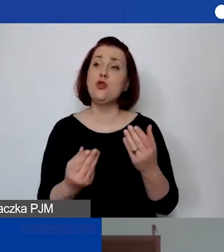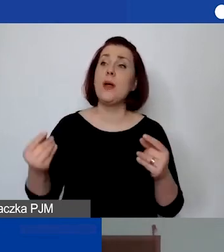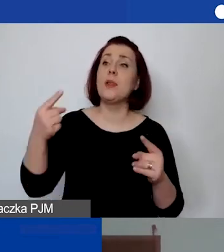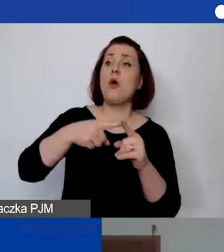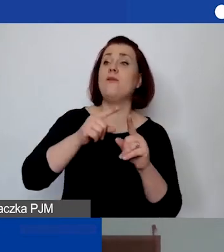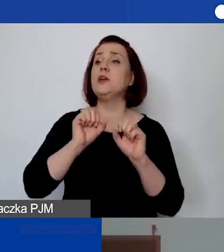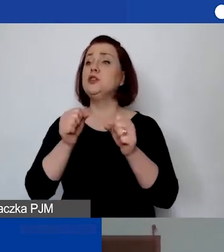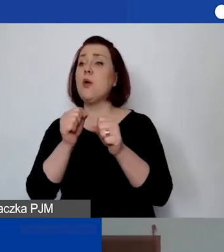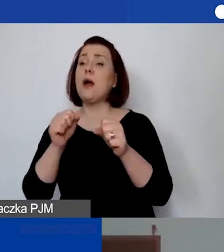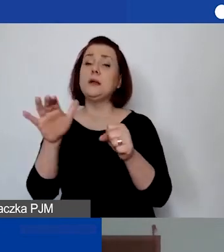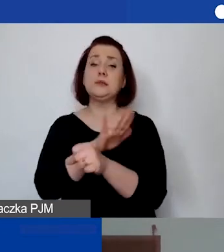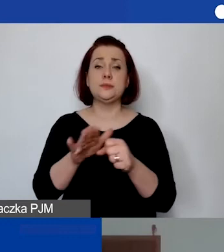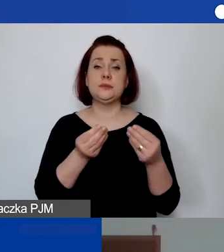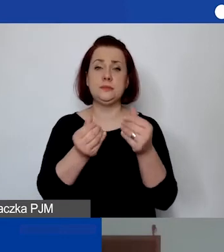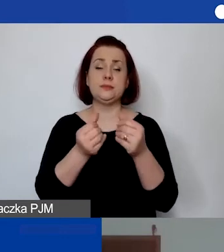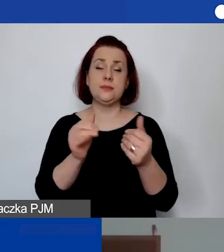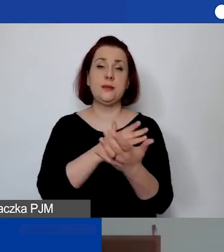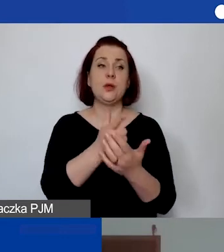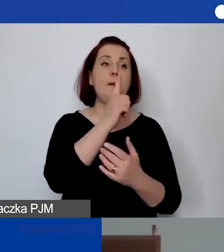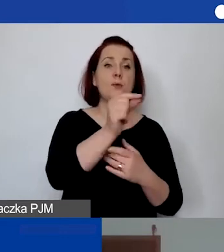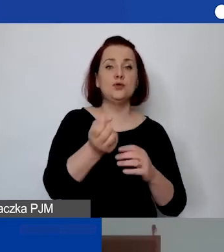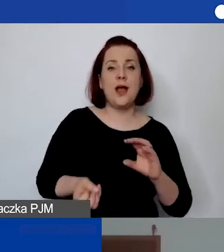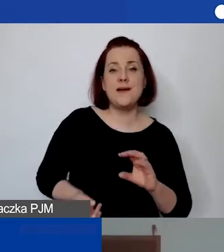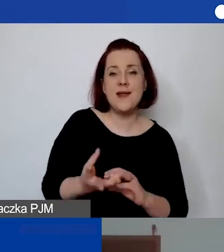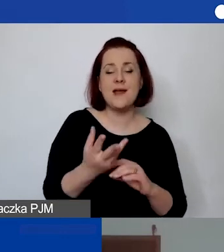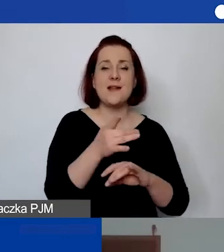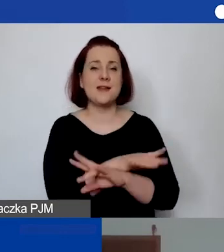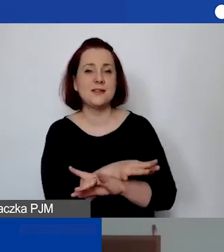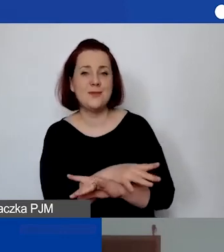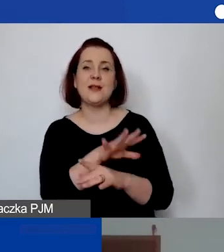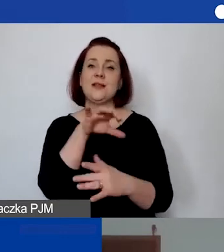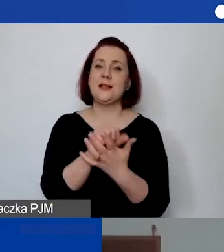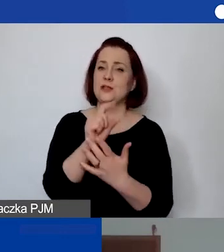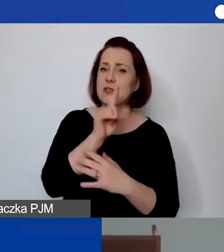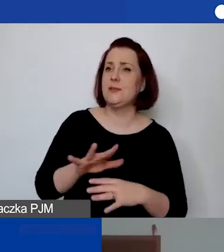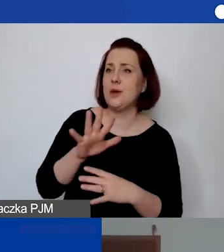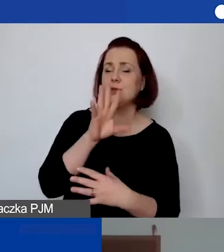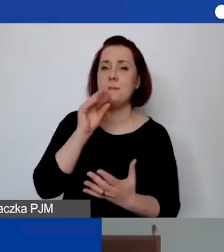np. wyjście na kręgle, do restauracji, zajęcia społeczne i praktyczne. Jak ująć takie koszty?